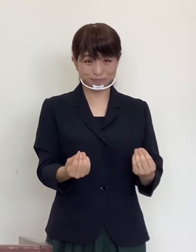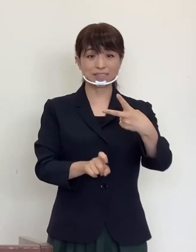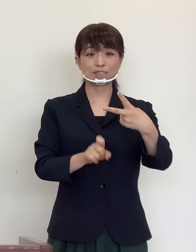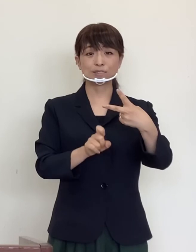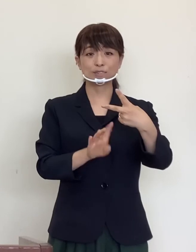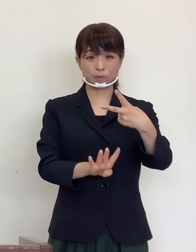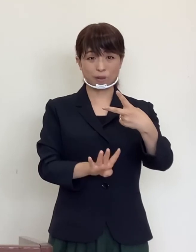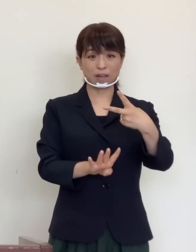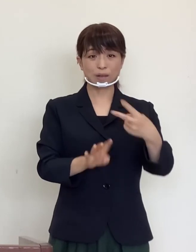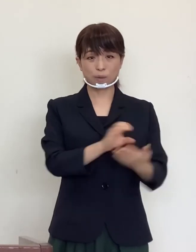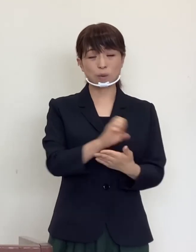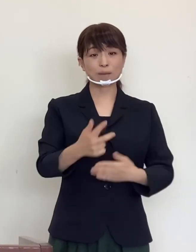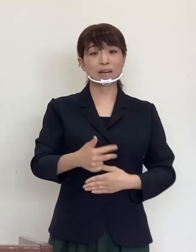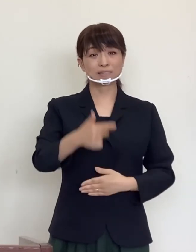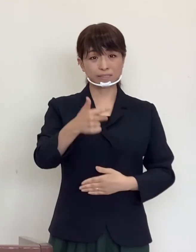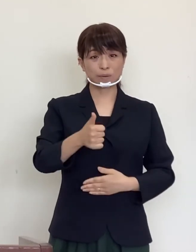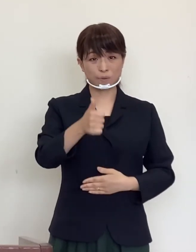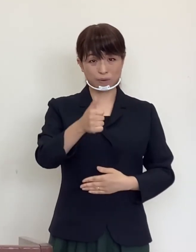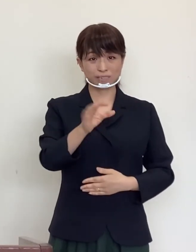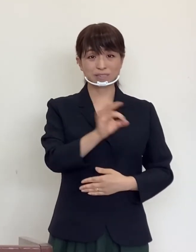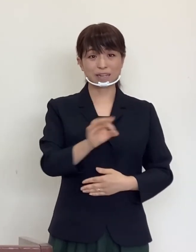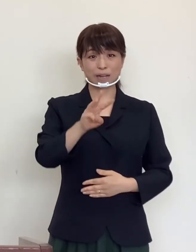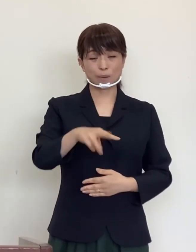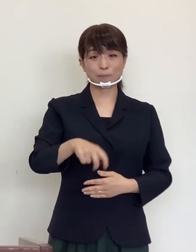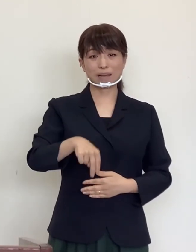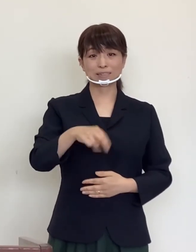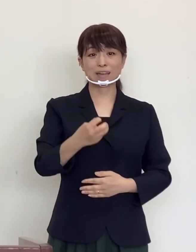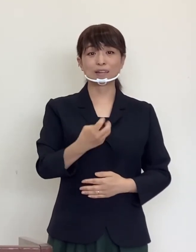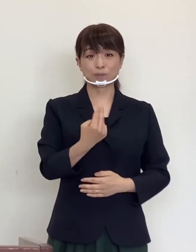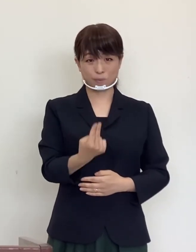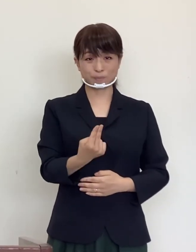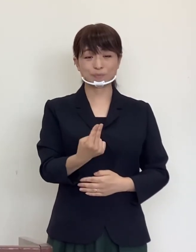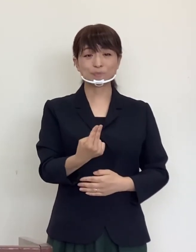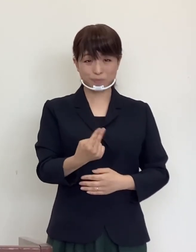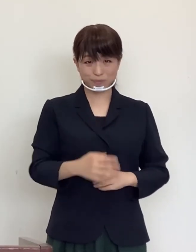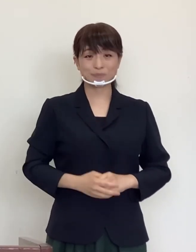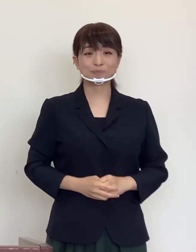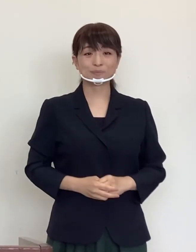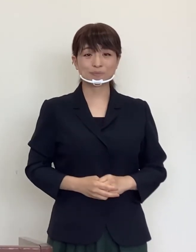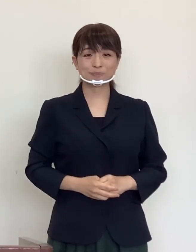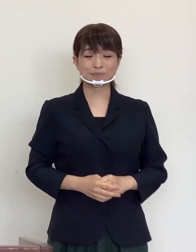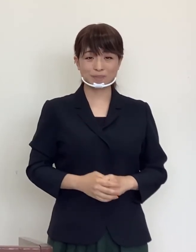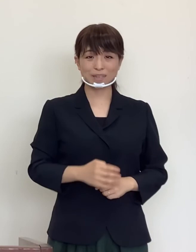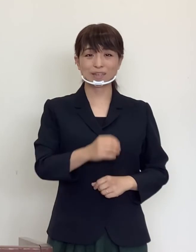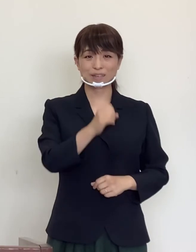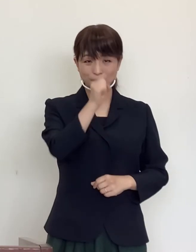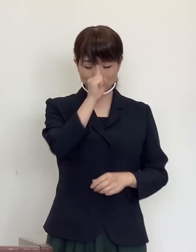郡山市長 品川 萬里 それでは良い連休をお過ごしください